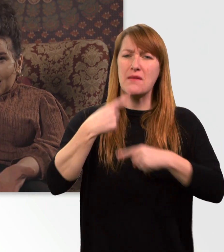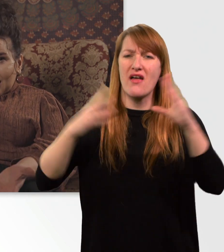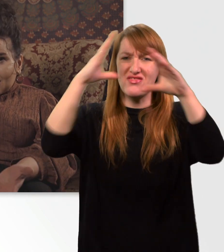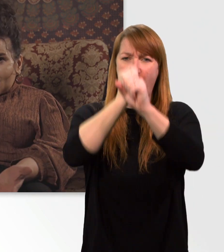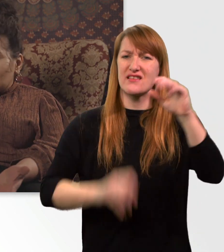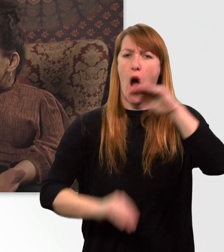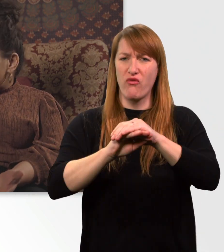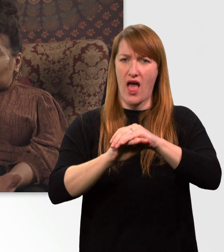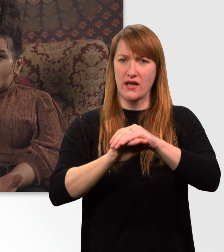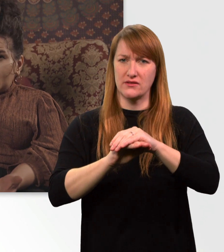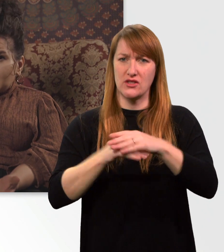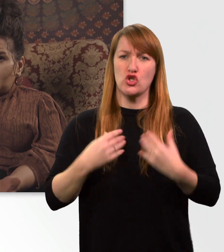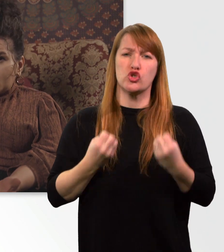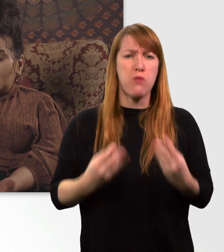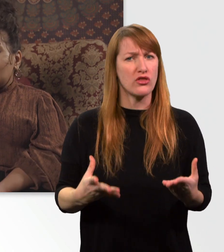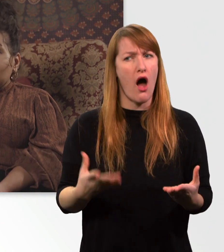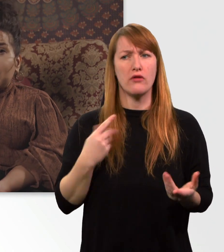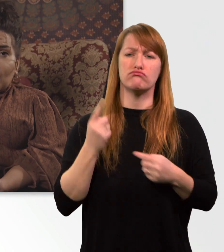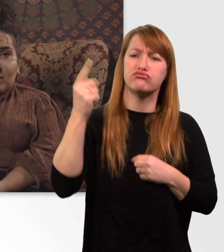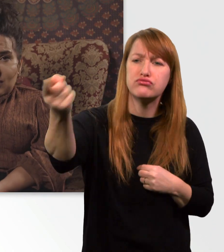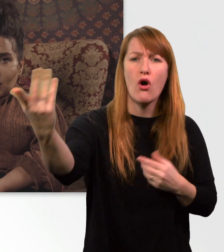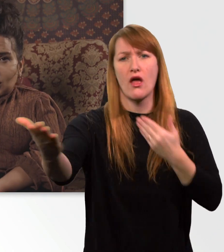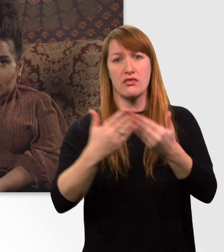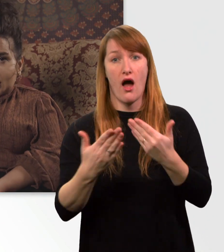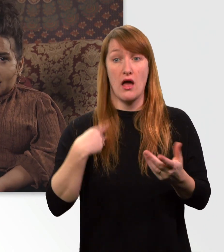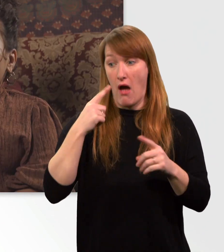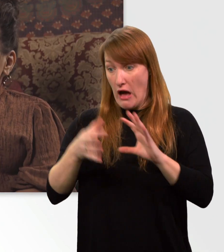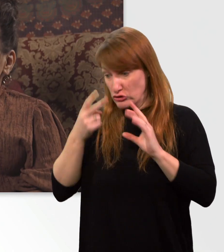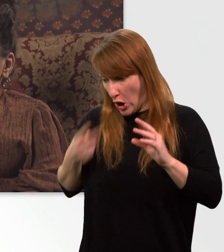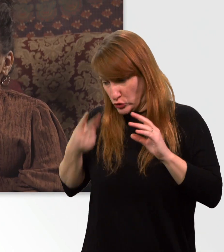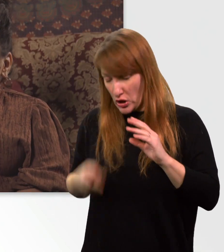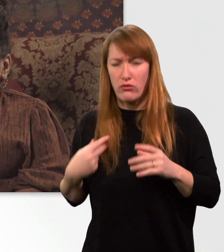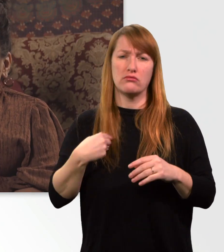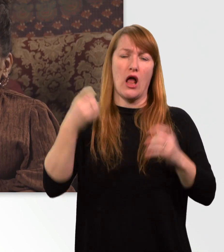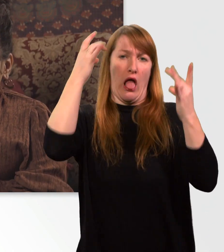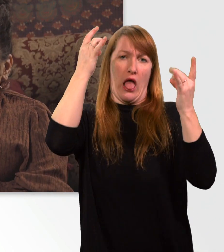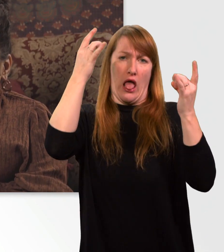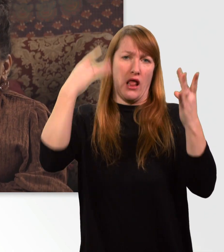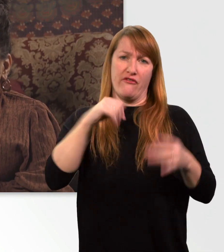und nicht abhängig davon bin, wie voll mein Rollstuhl ist. Ich möchte mir nicht vorstellen,